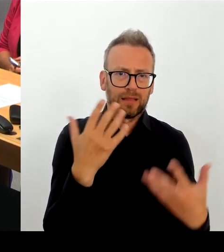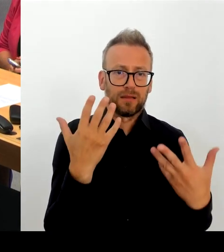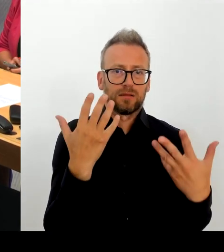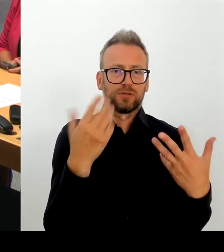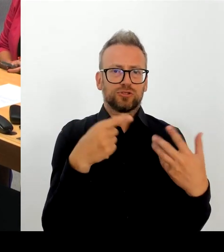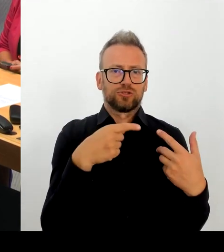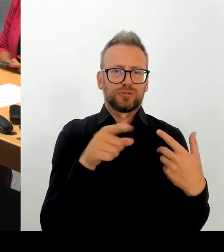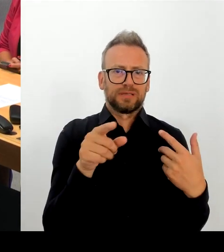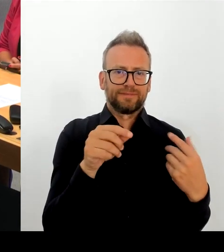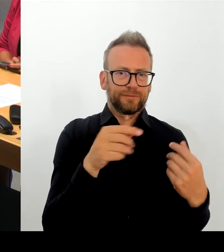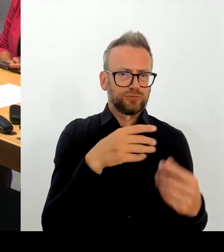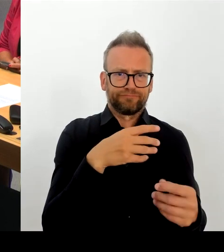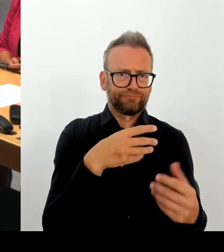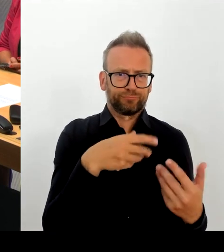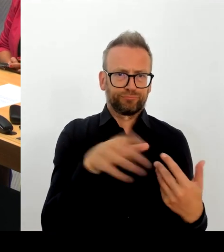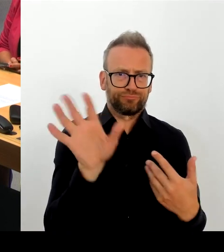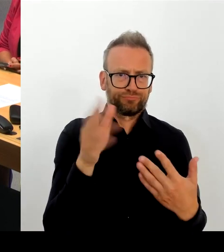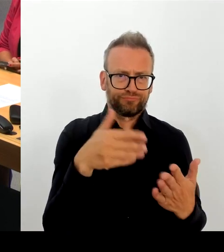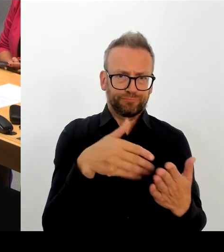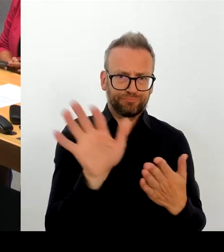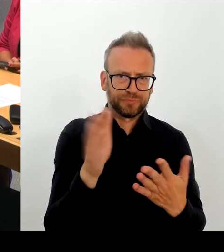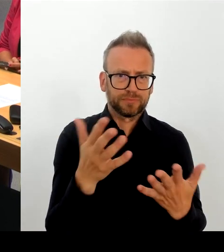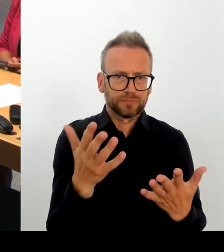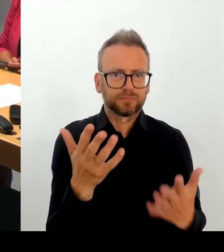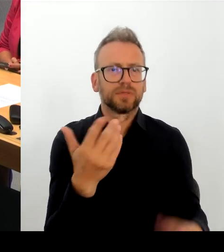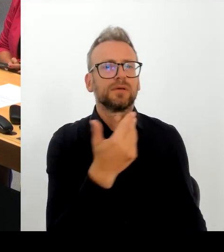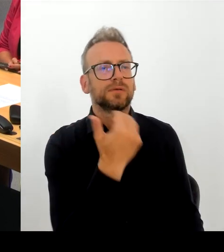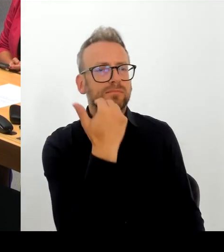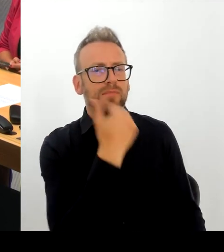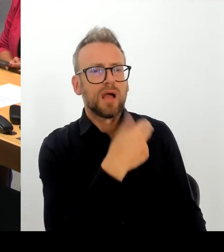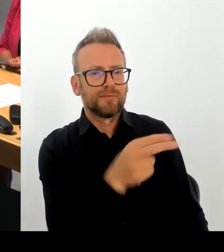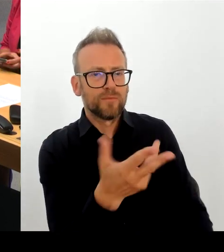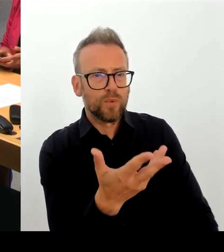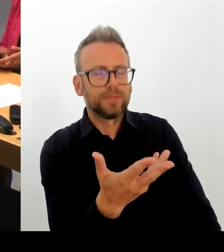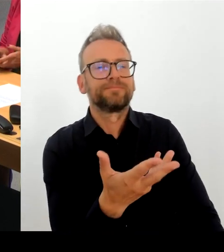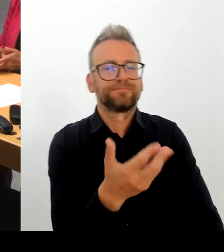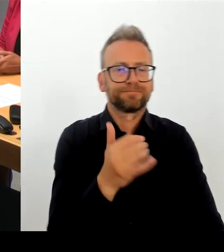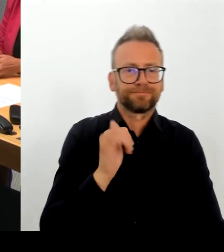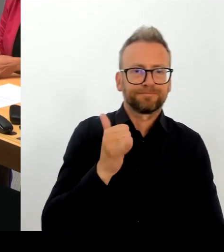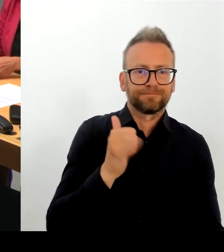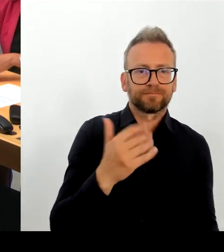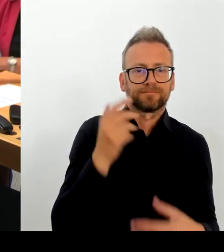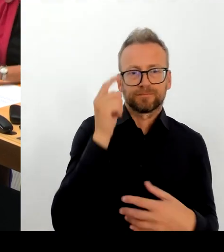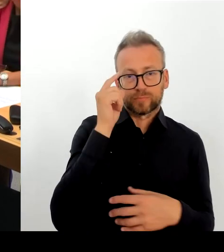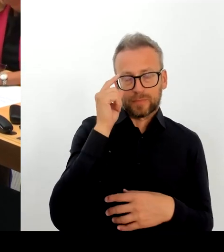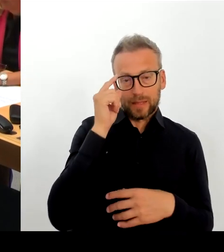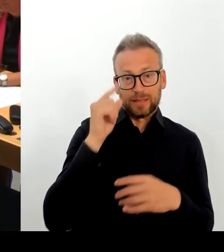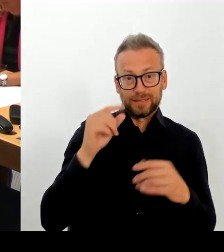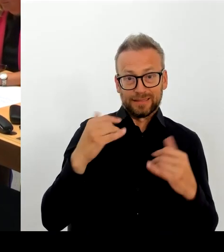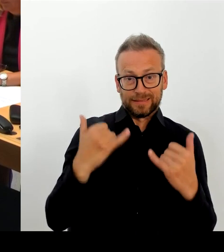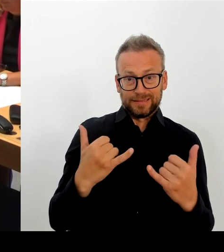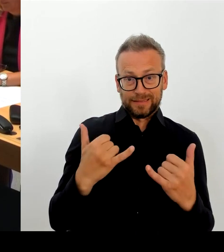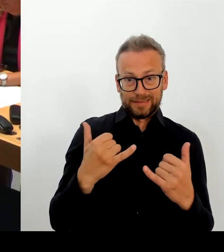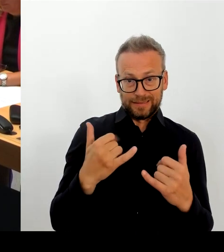von daher gilt den beiden Intendanten ein herzliches Dankeschön und ich freue mich auch auf die Berlinale im